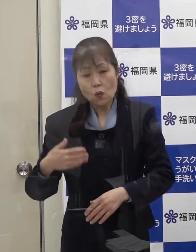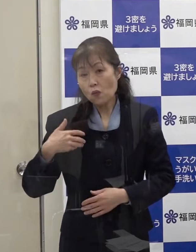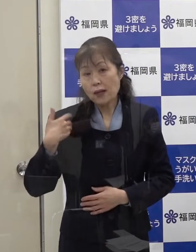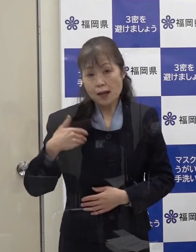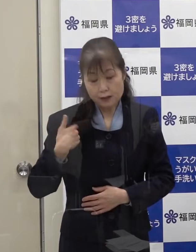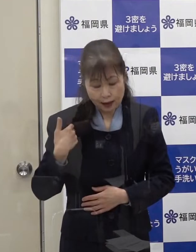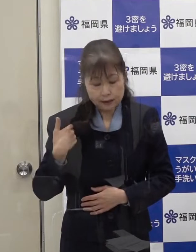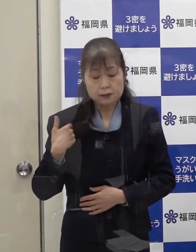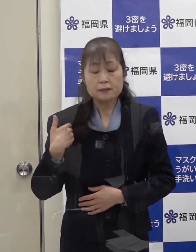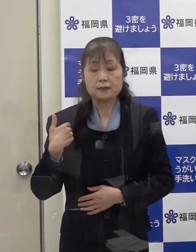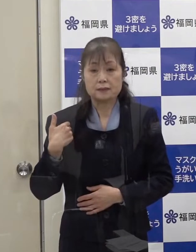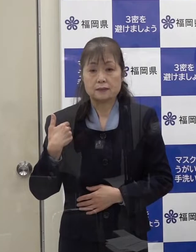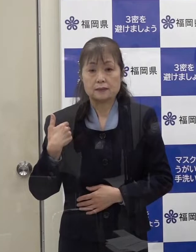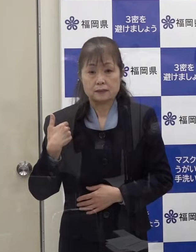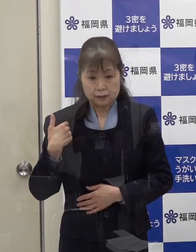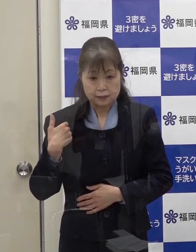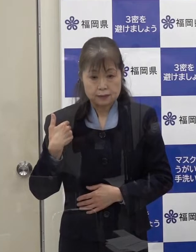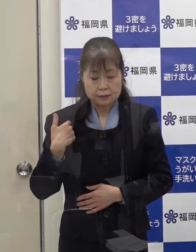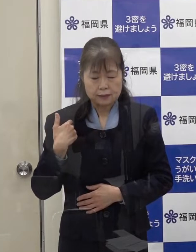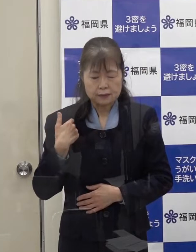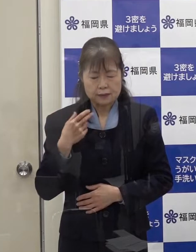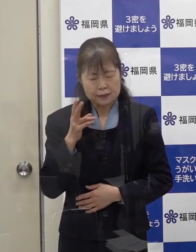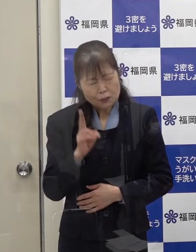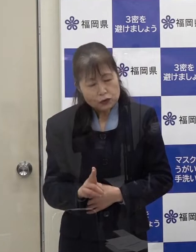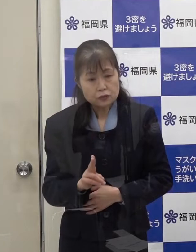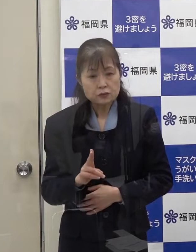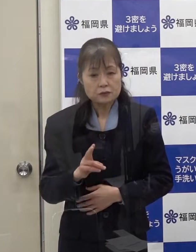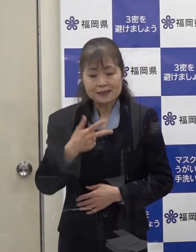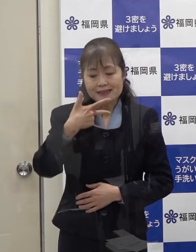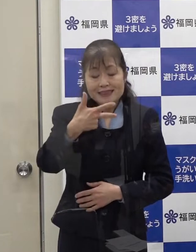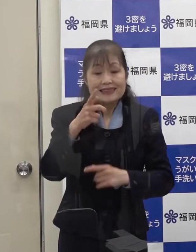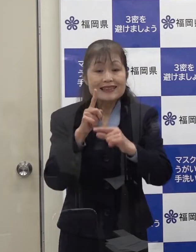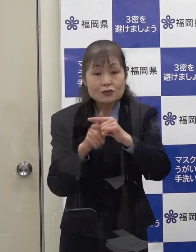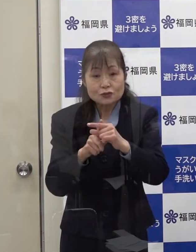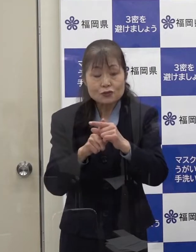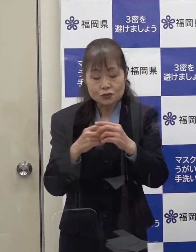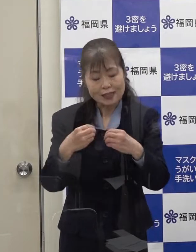このことから市中感染と考えられます